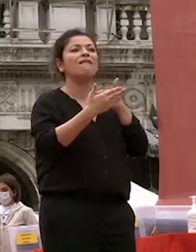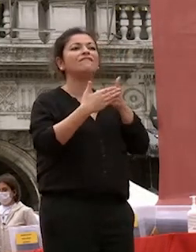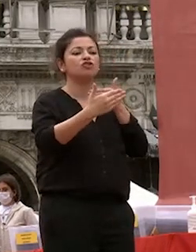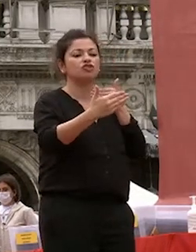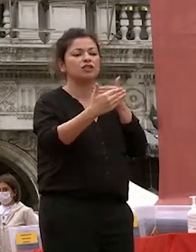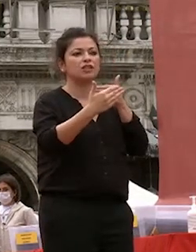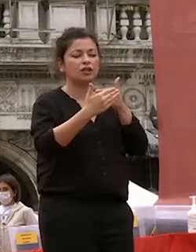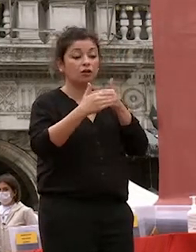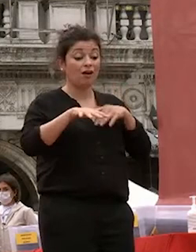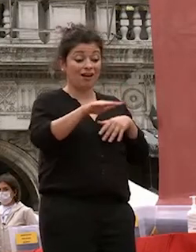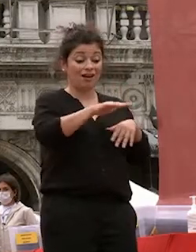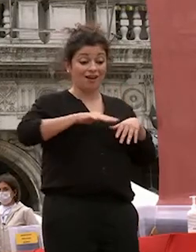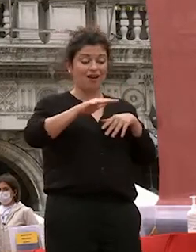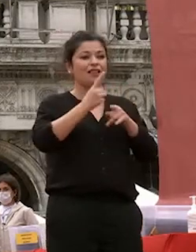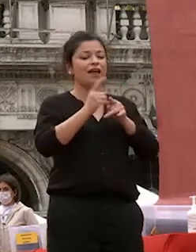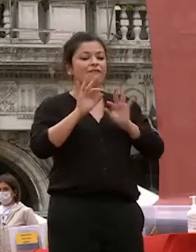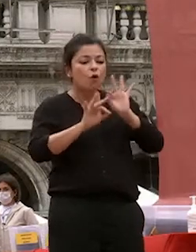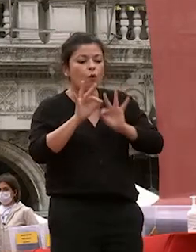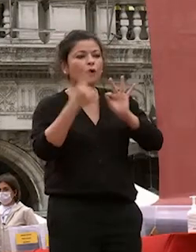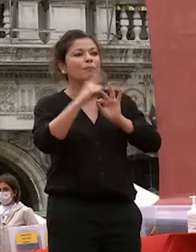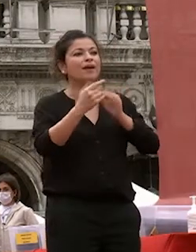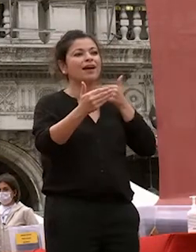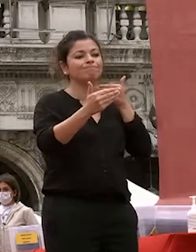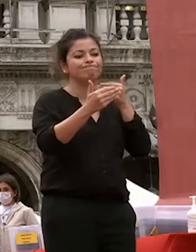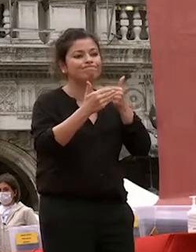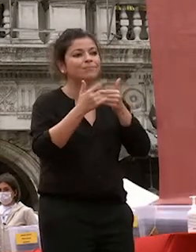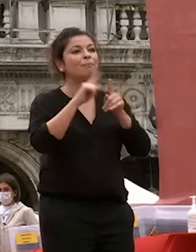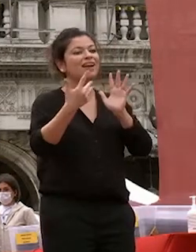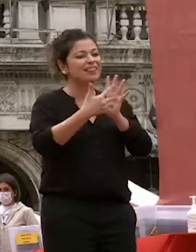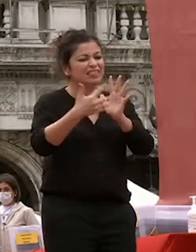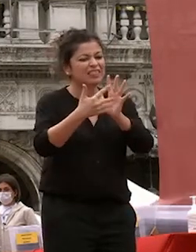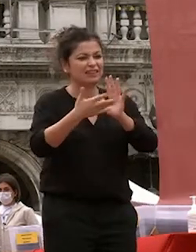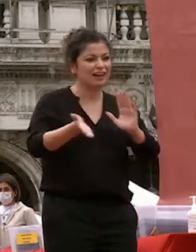colmare le lacune e affrontare le difficoltà che si frappongono fra gli